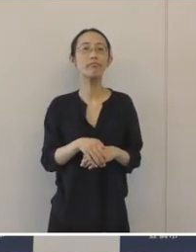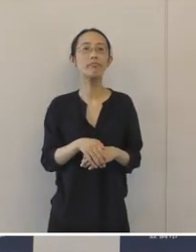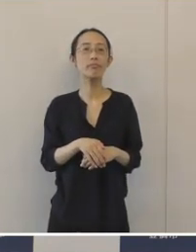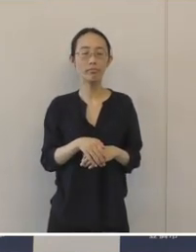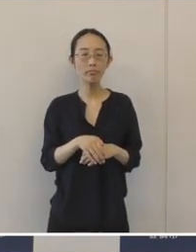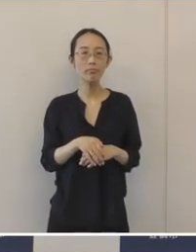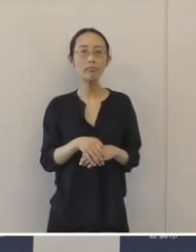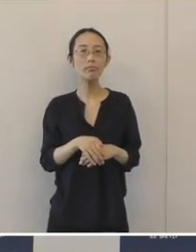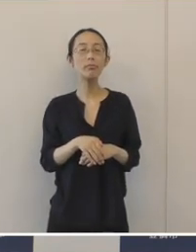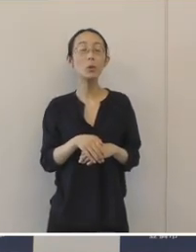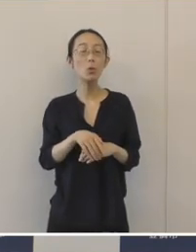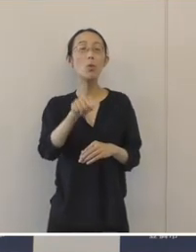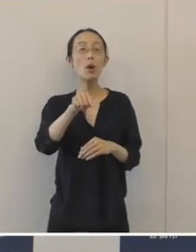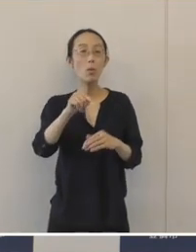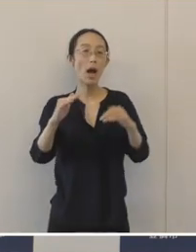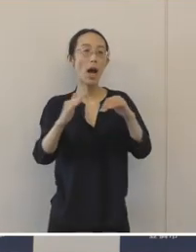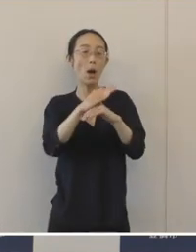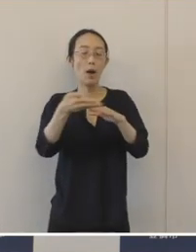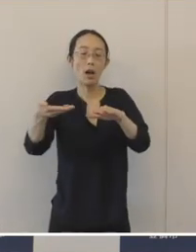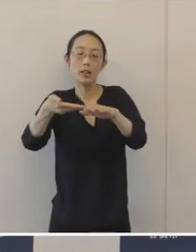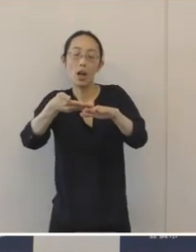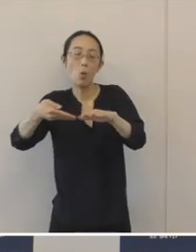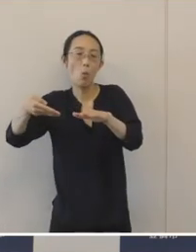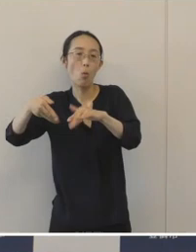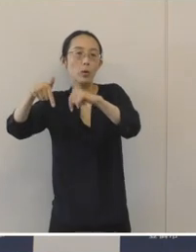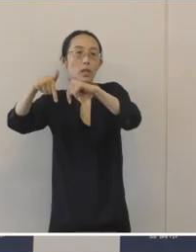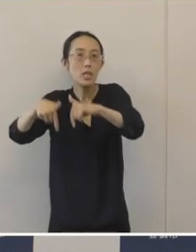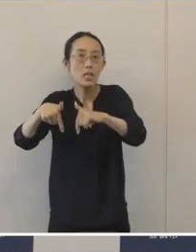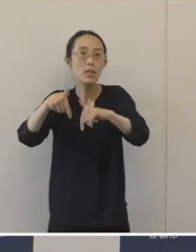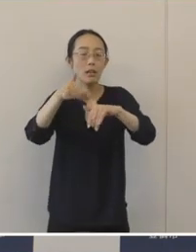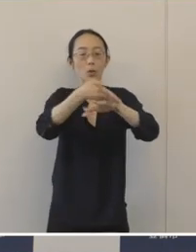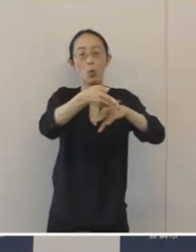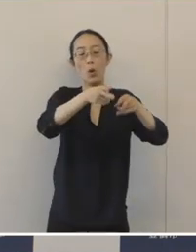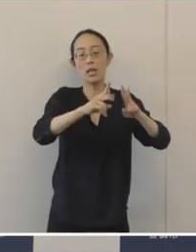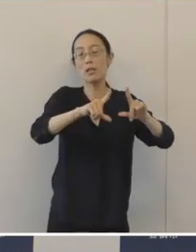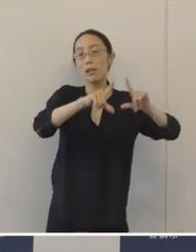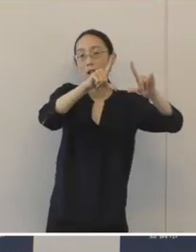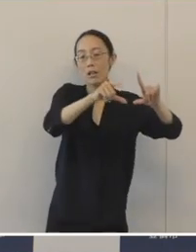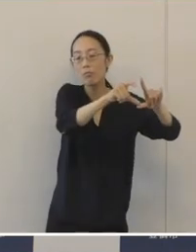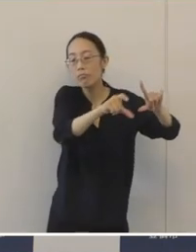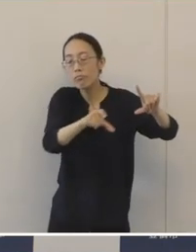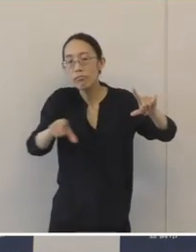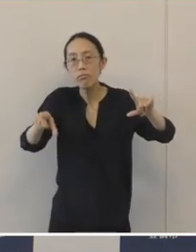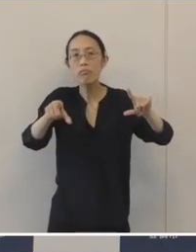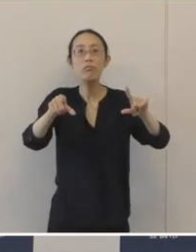浜名湖の西側から豊橋市の東部にかけて広がる「湖西窯」